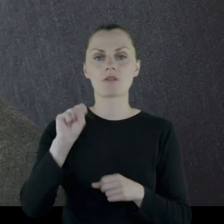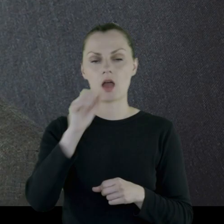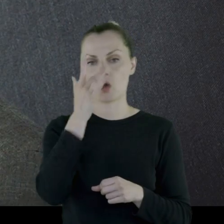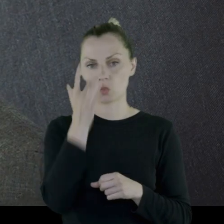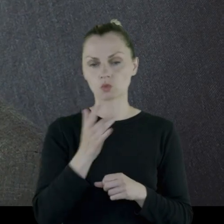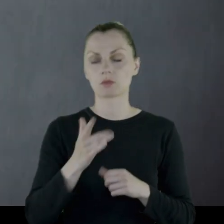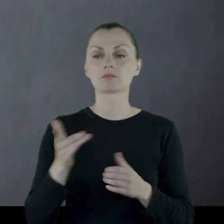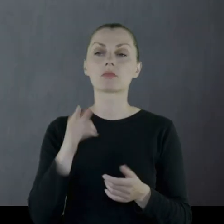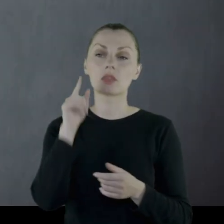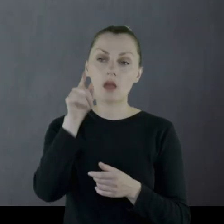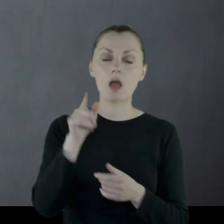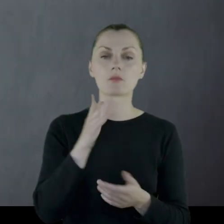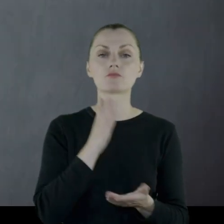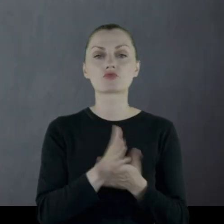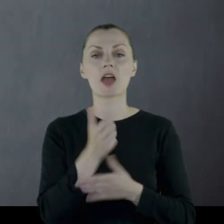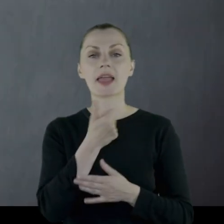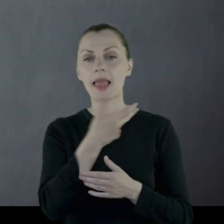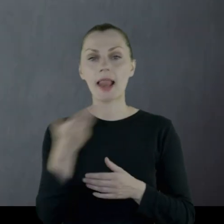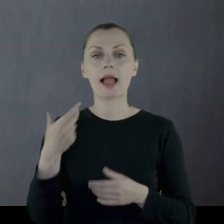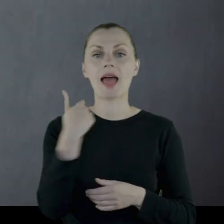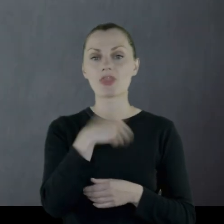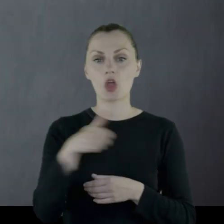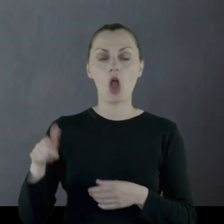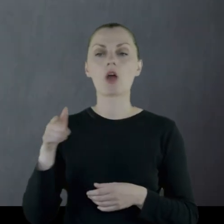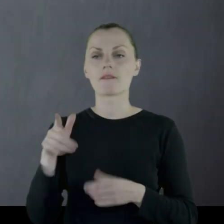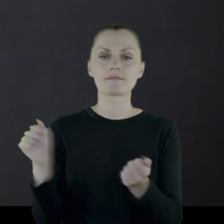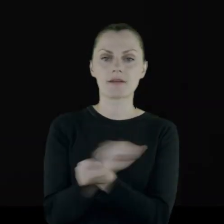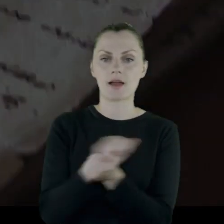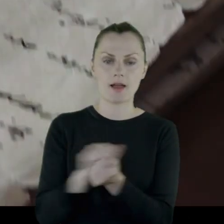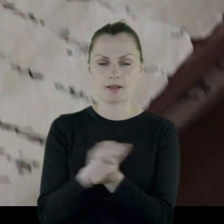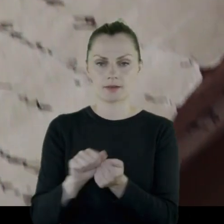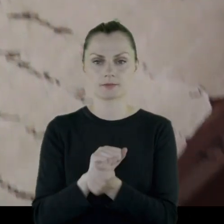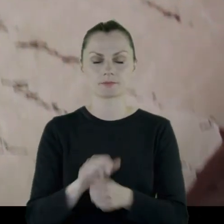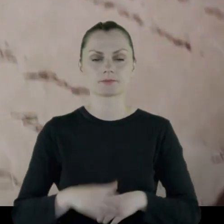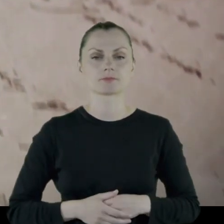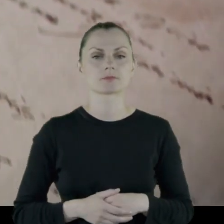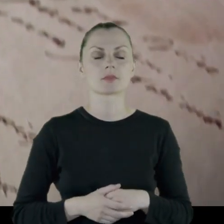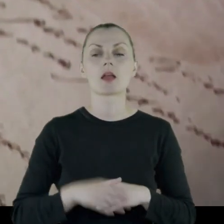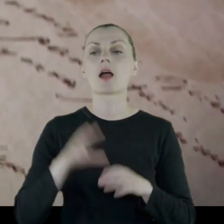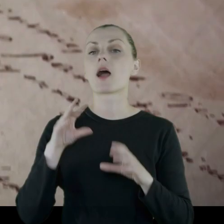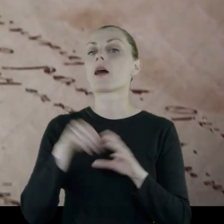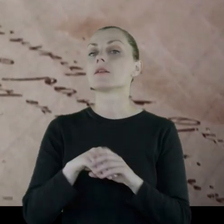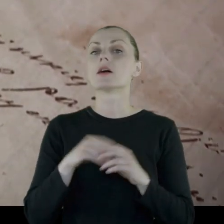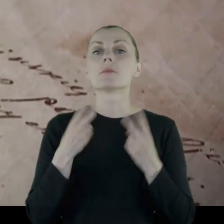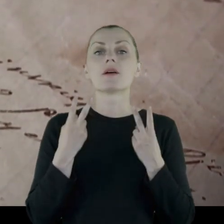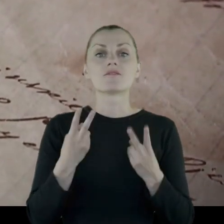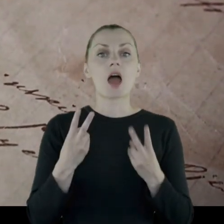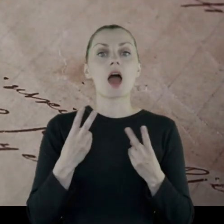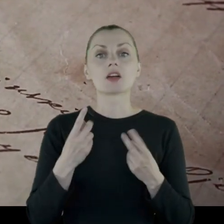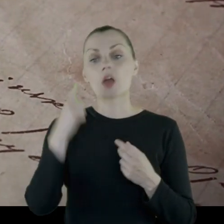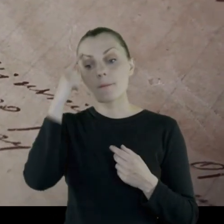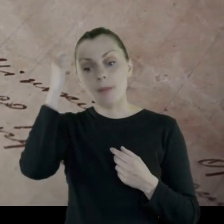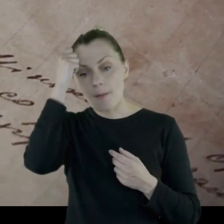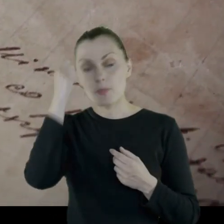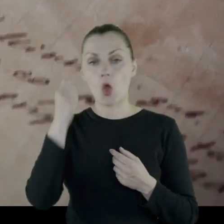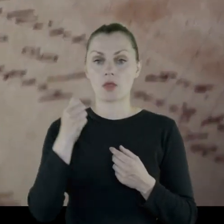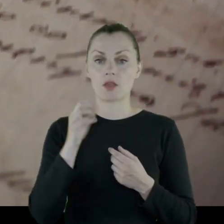i tam przez kilka tygodni toczy walki. Istotną rzeczą w pamiątkach po Leonie Legiejce jest jego dziennik.